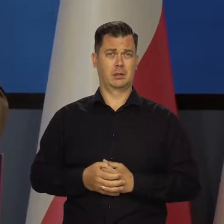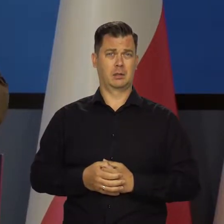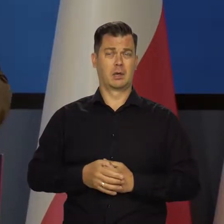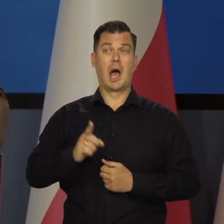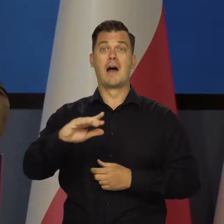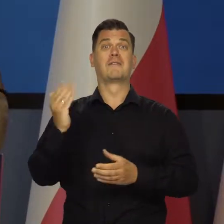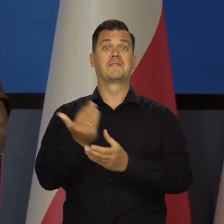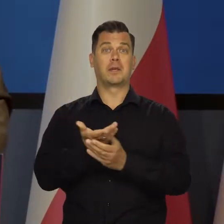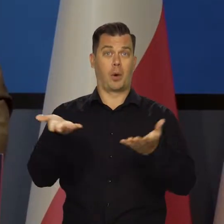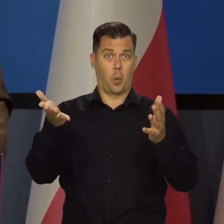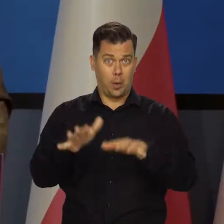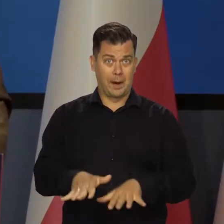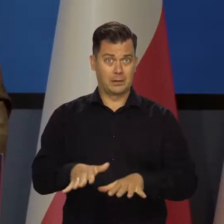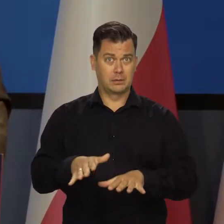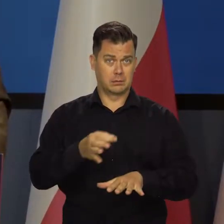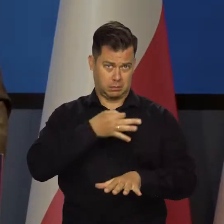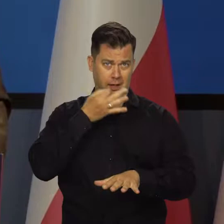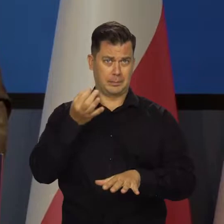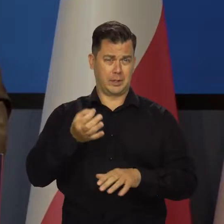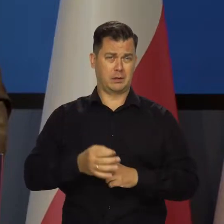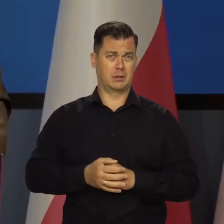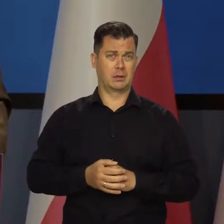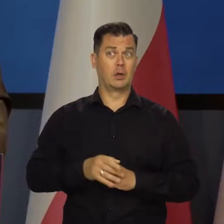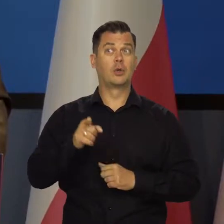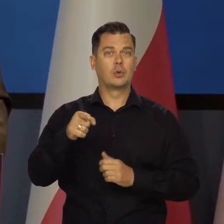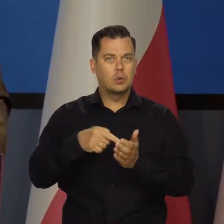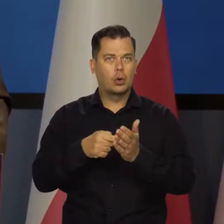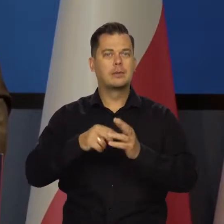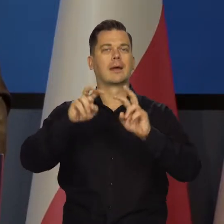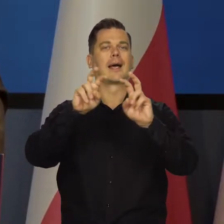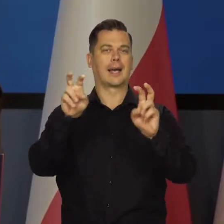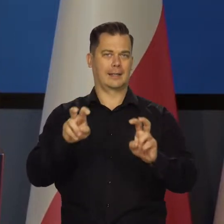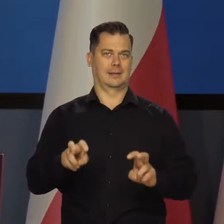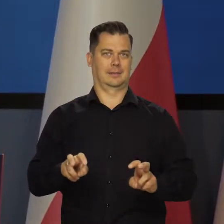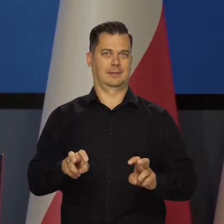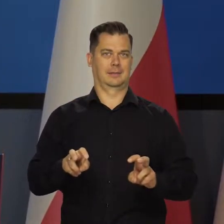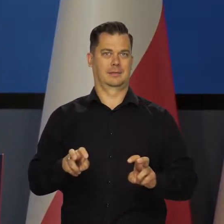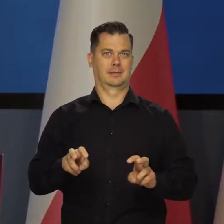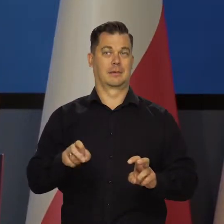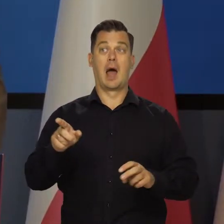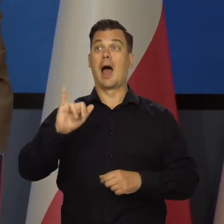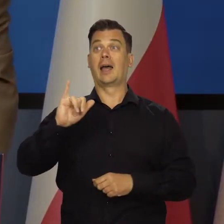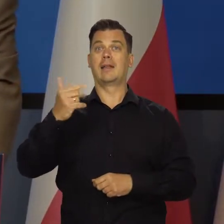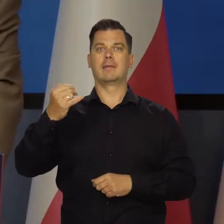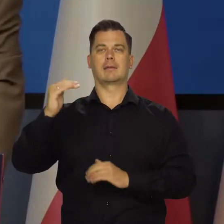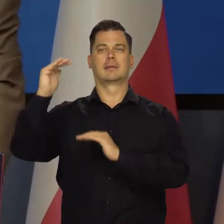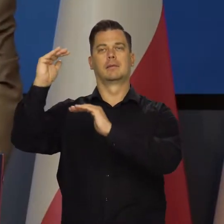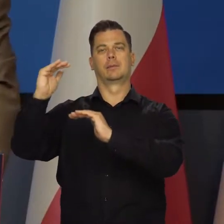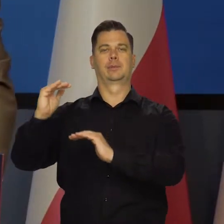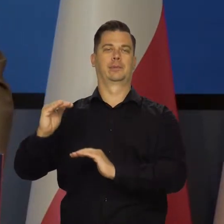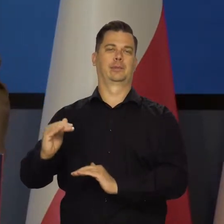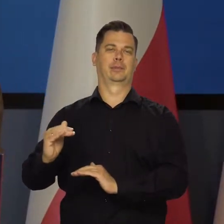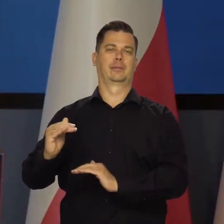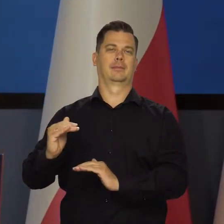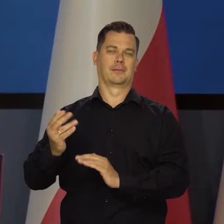I przedsiębiorstwa upadają, masowo bankrutują. To jest kryzys. A nie ma inflacji, bo zwykle w kryzysie inflacji nie ma.